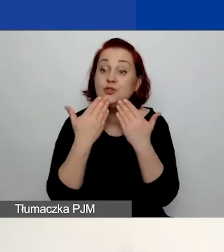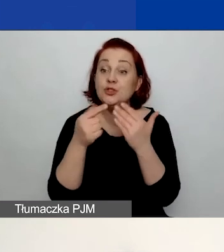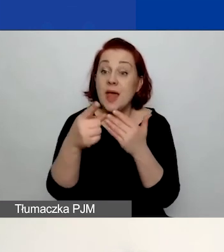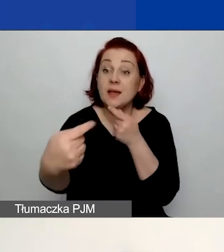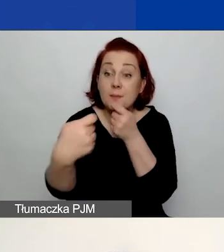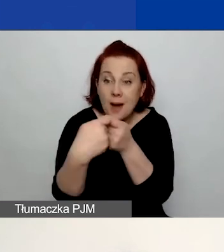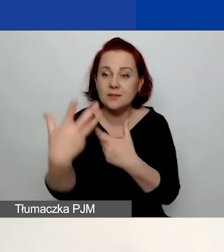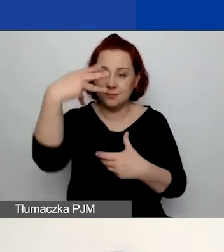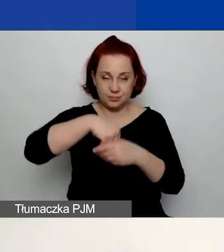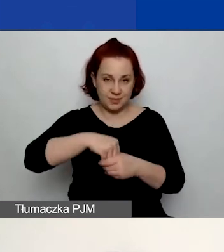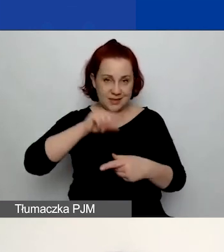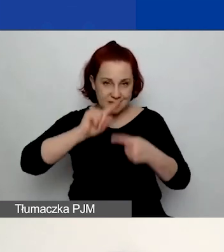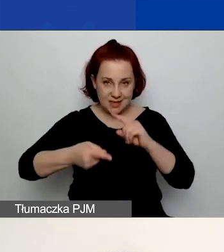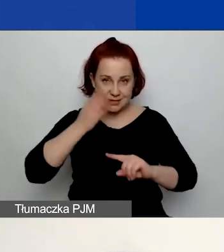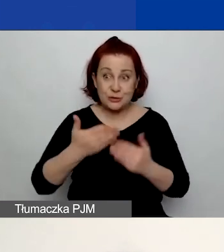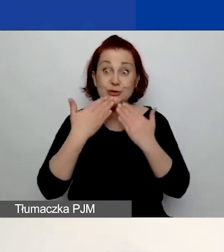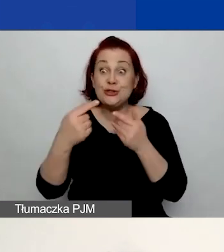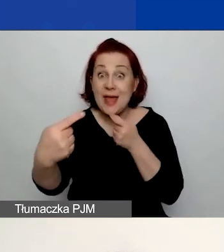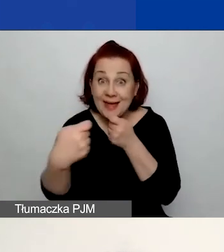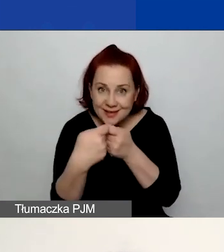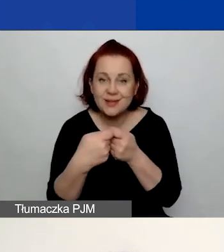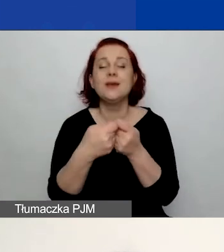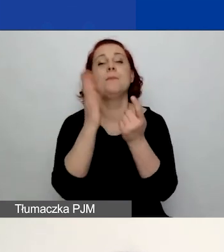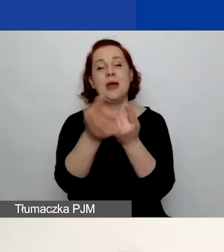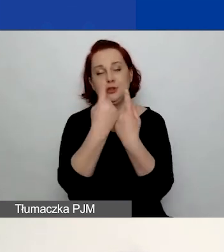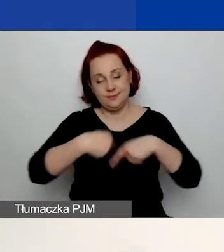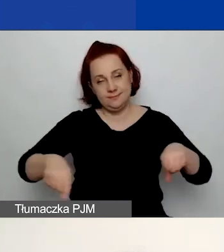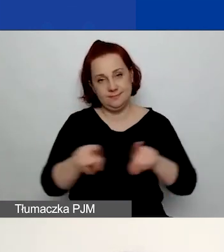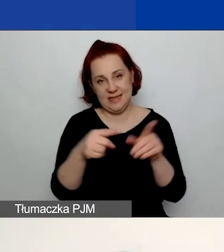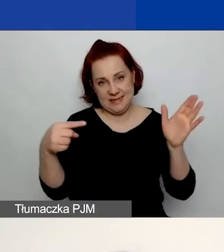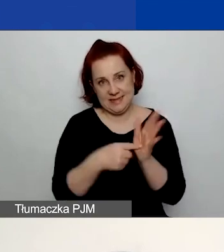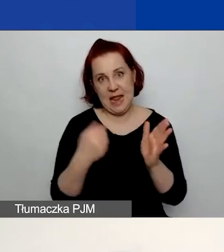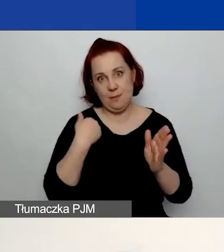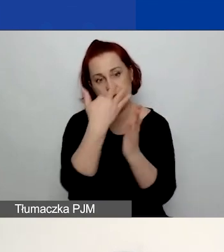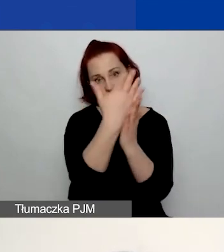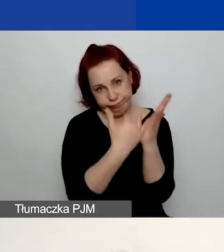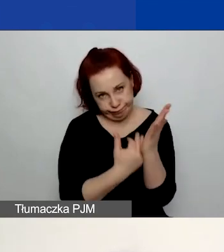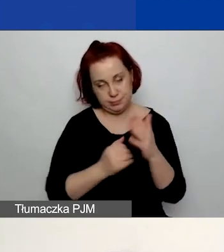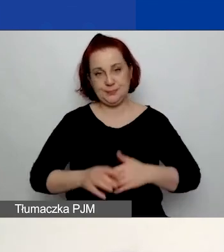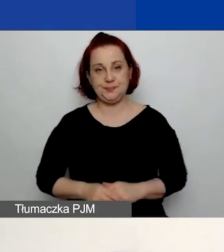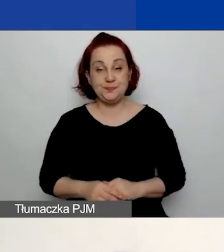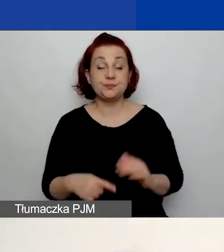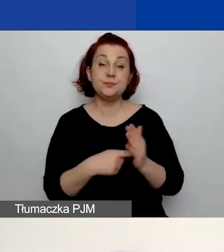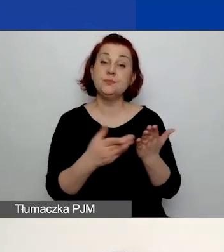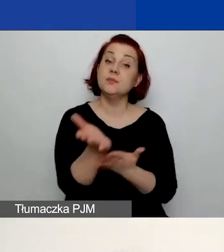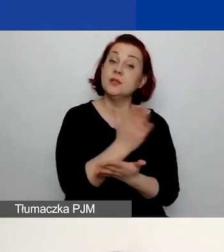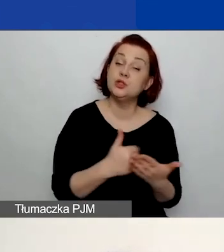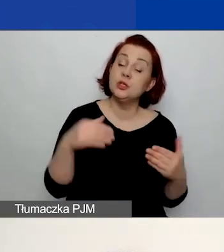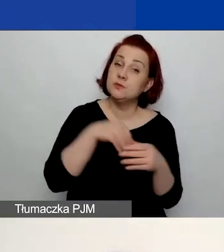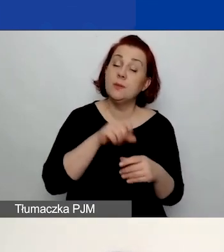i będzie służyło realizacji celów, które sobie wyznaczyliście. W tej części pojawia się pierwszy dokument,